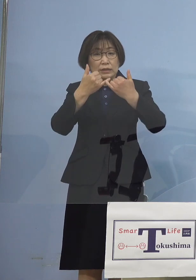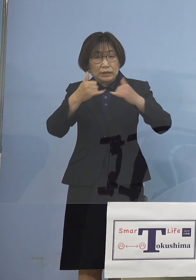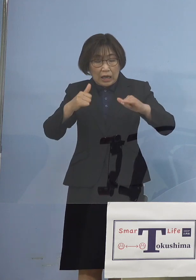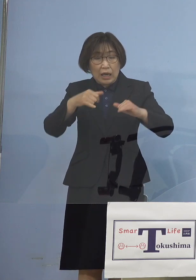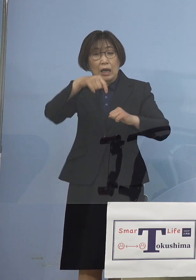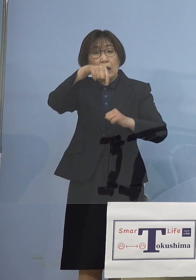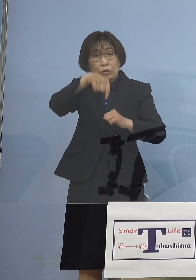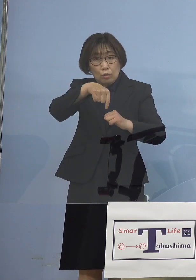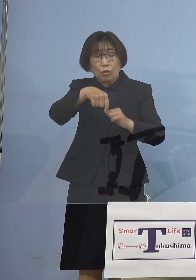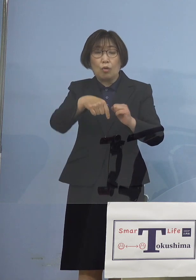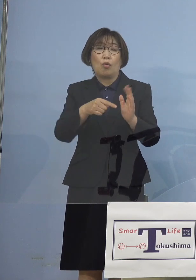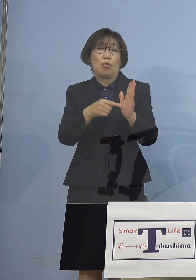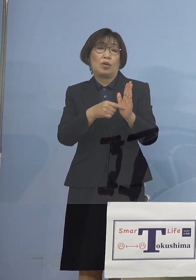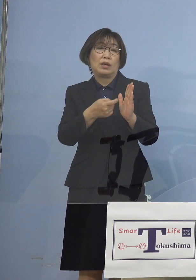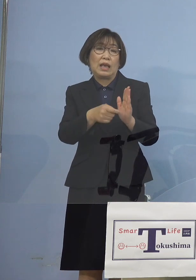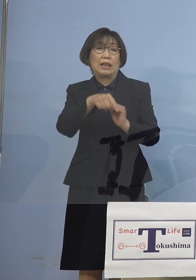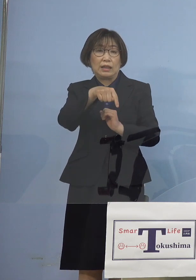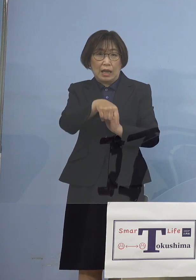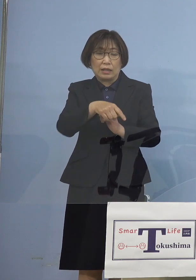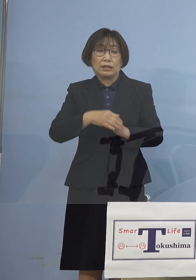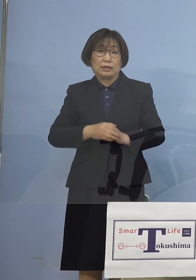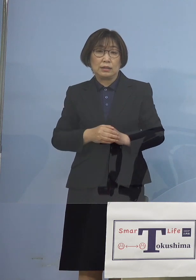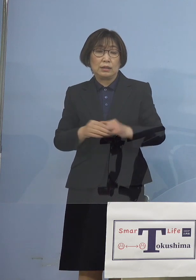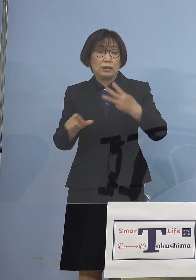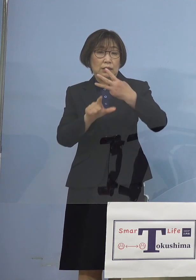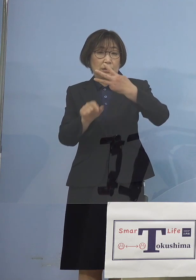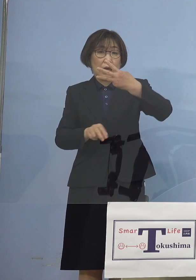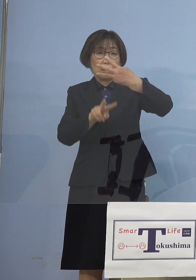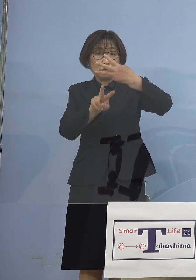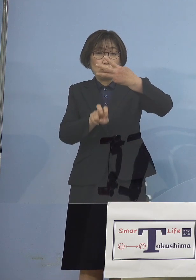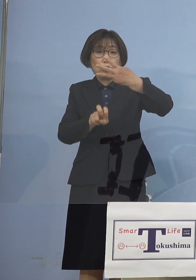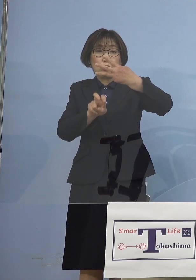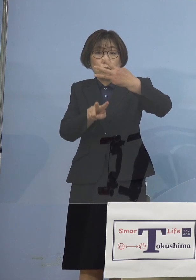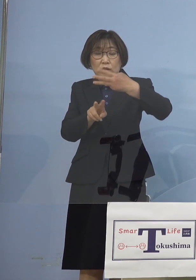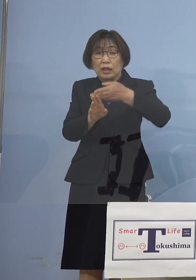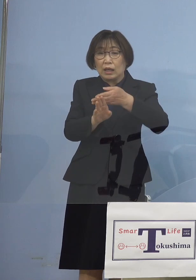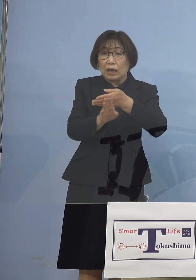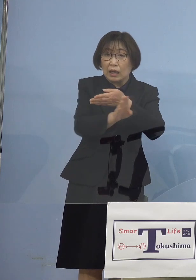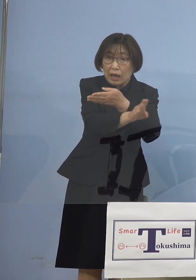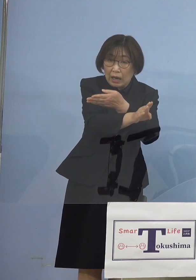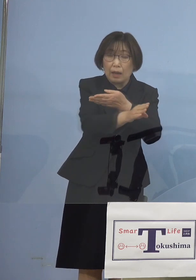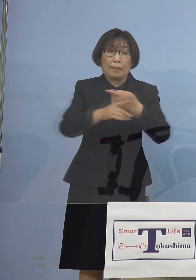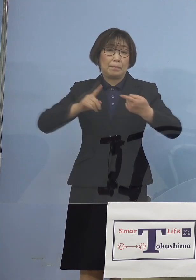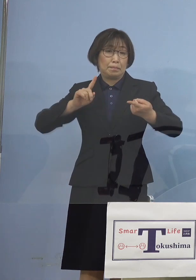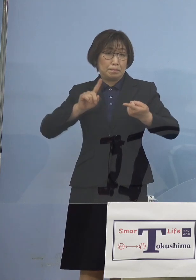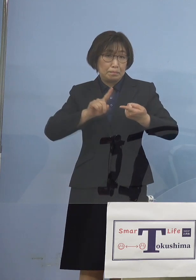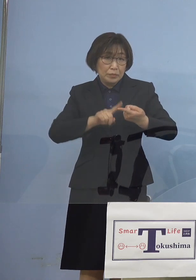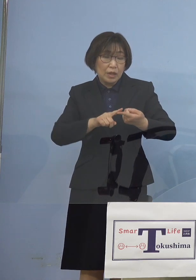つまりちょうど 3月22日から ということとぴったり符合するんですね